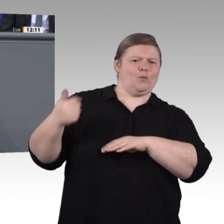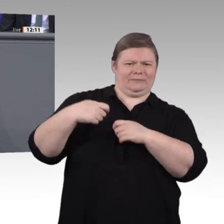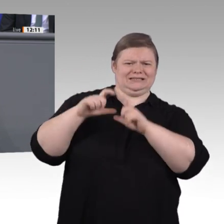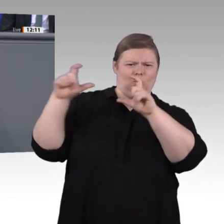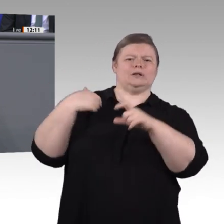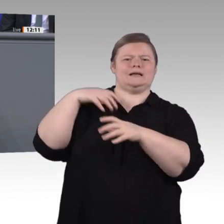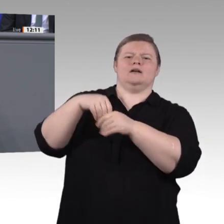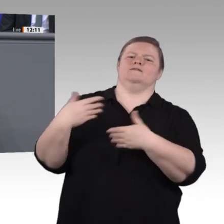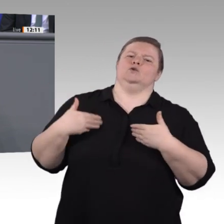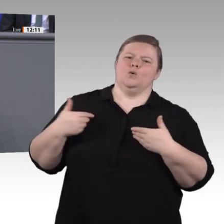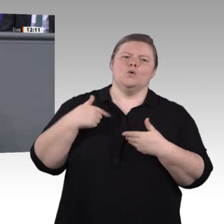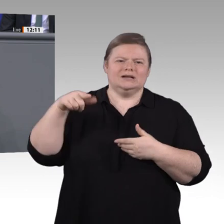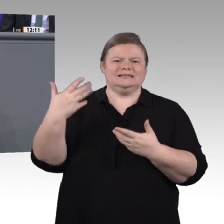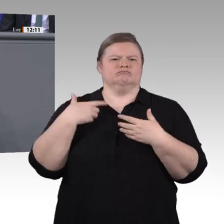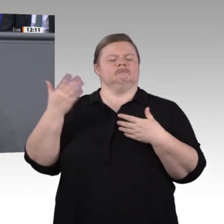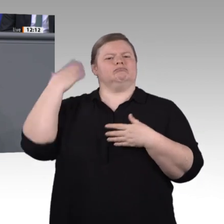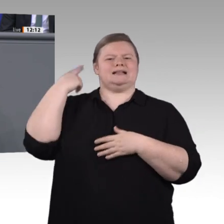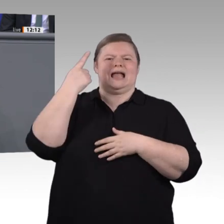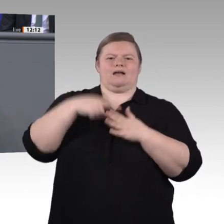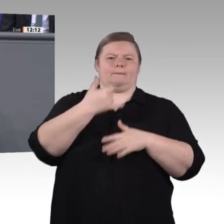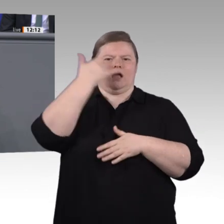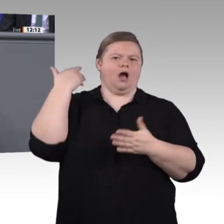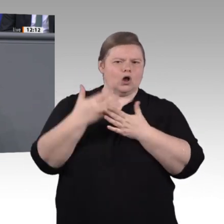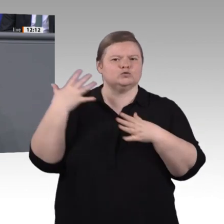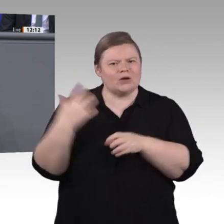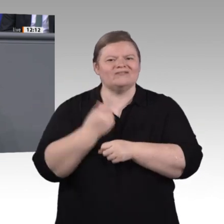ganz herzlichen Dank an alle Mitglieder der Enquete-Kommission!